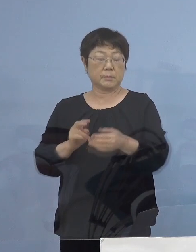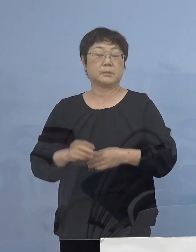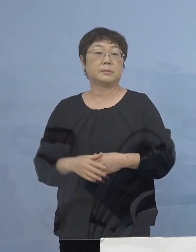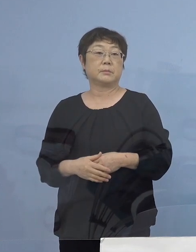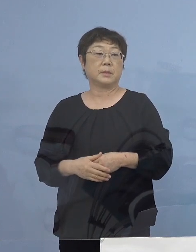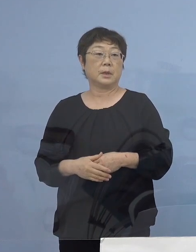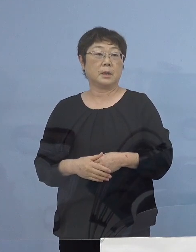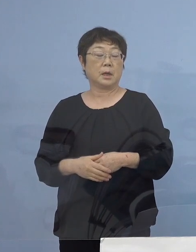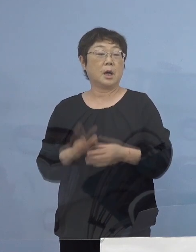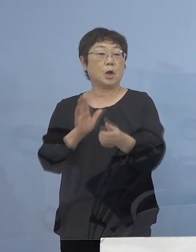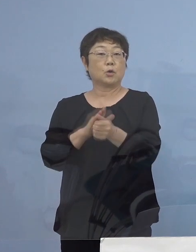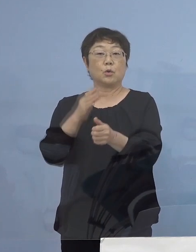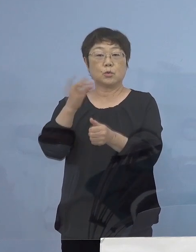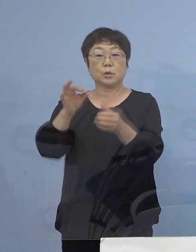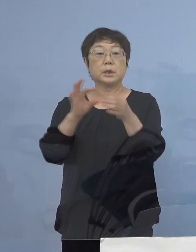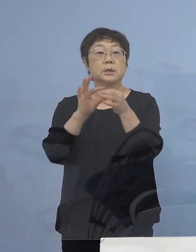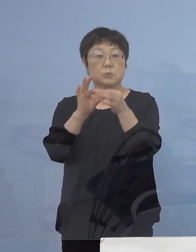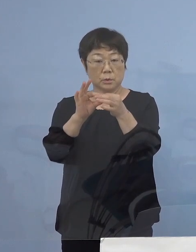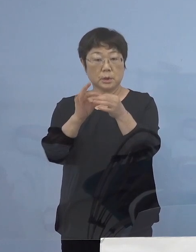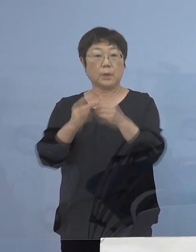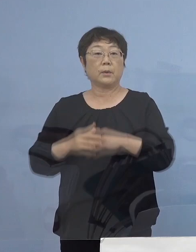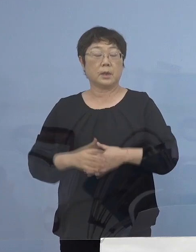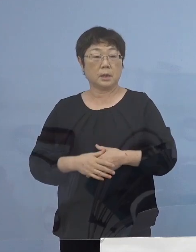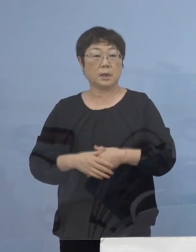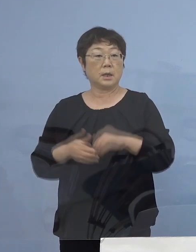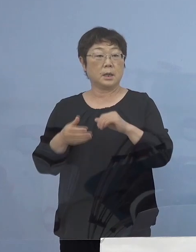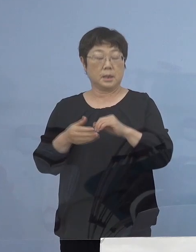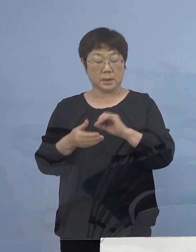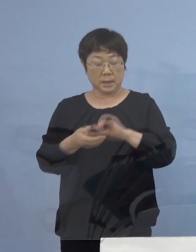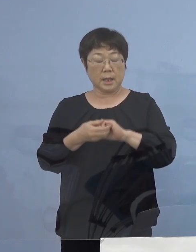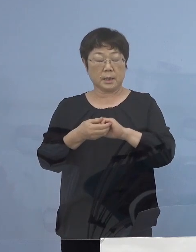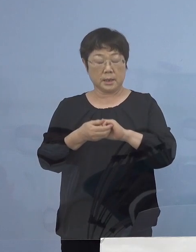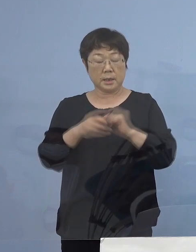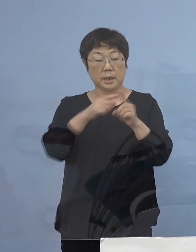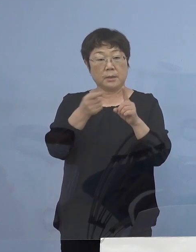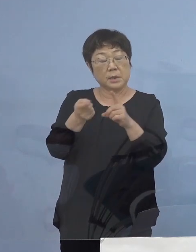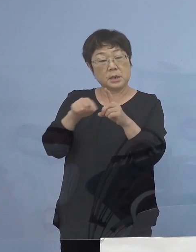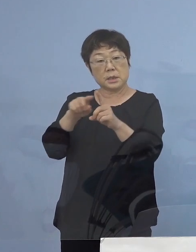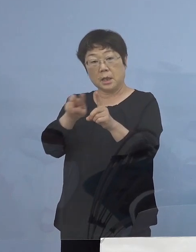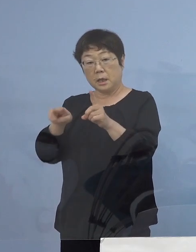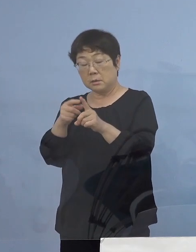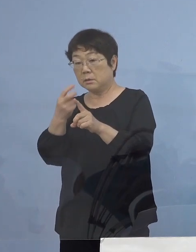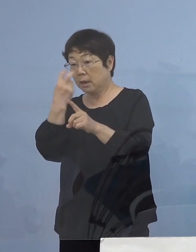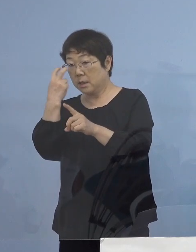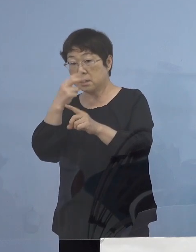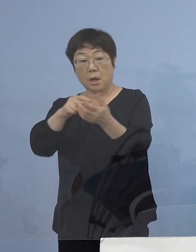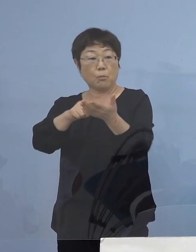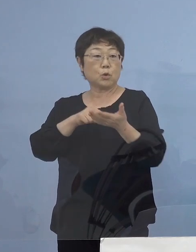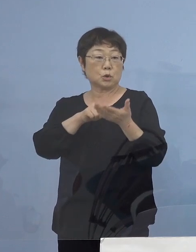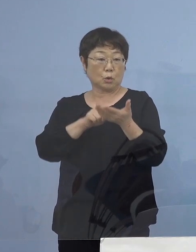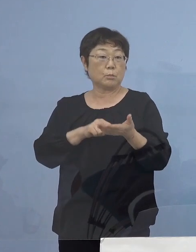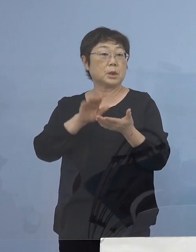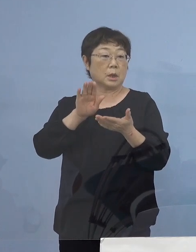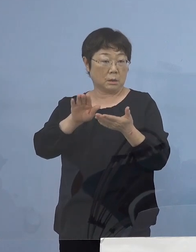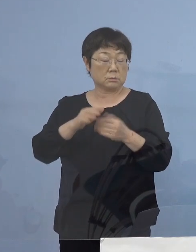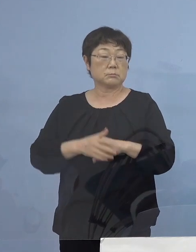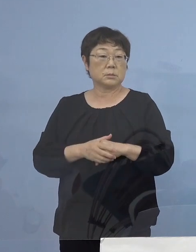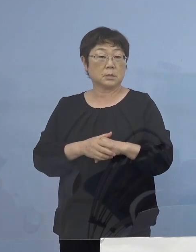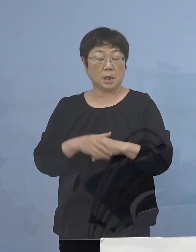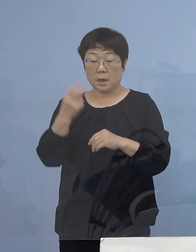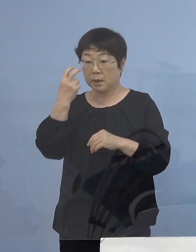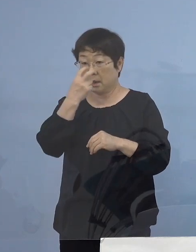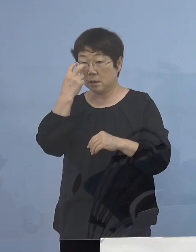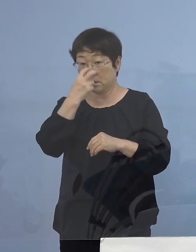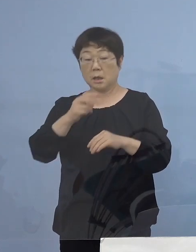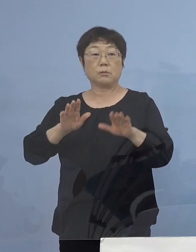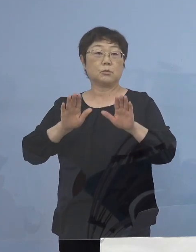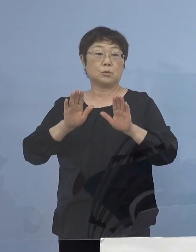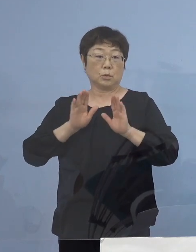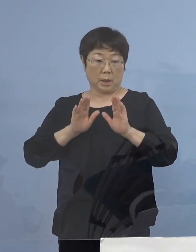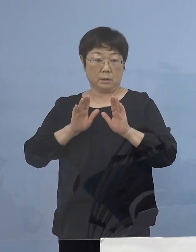この協力金につきましては定期PCR検査 こちらに お申込をいただき、その検査を お受けいただき